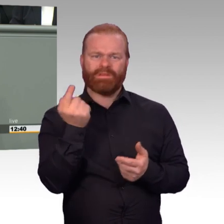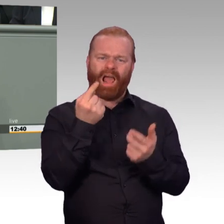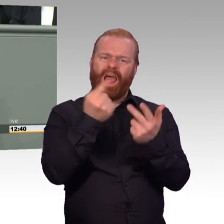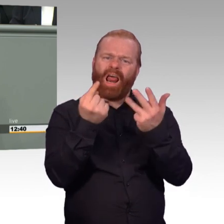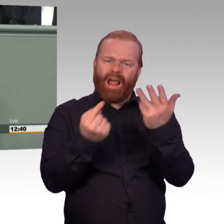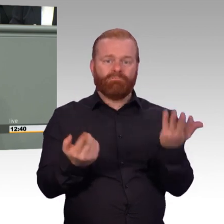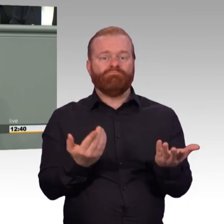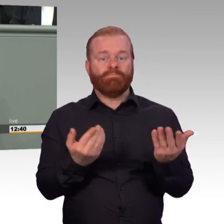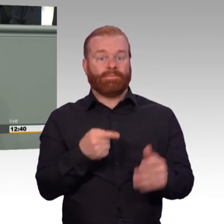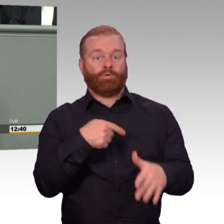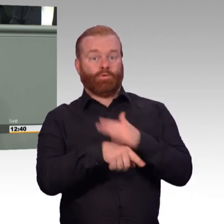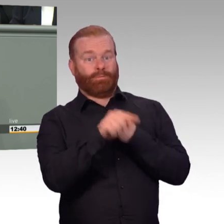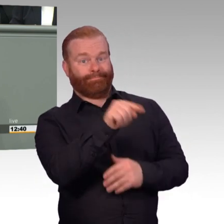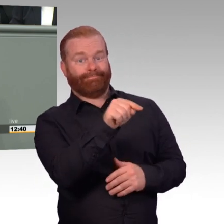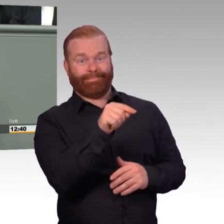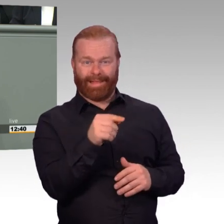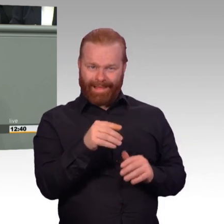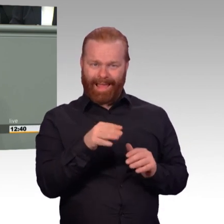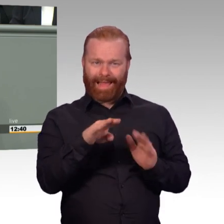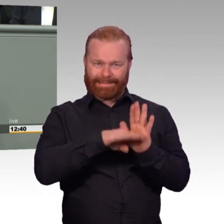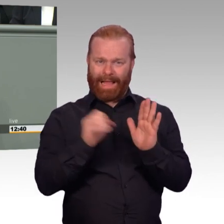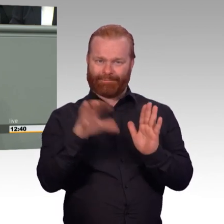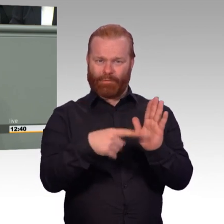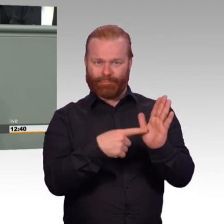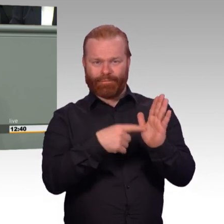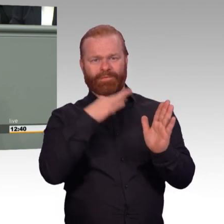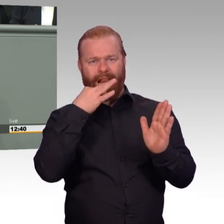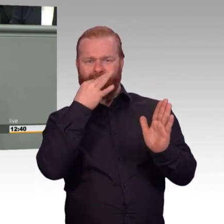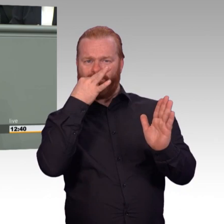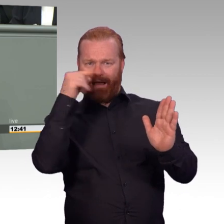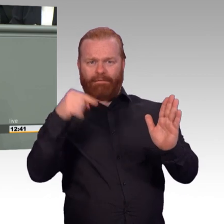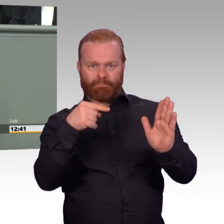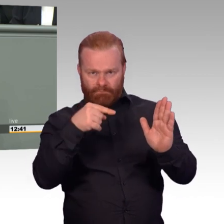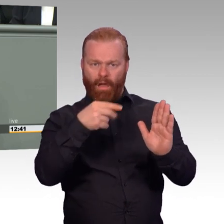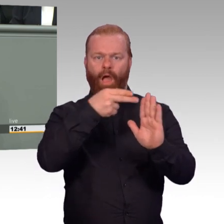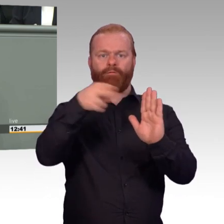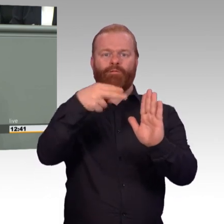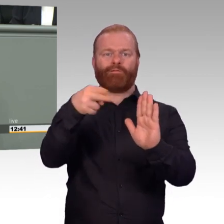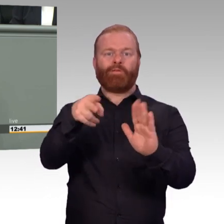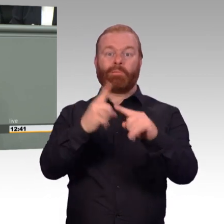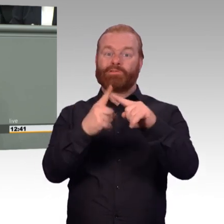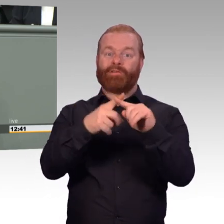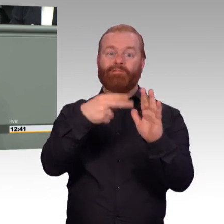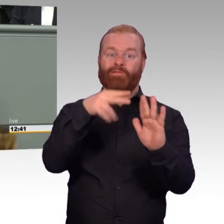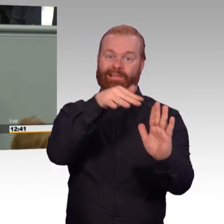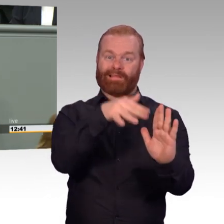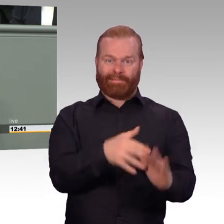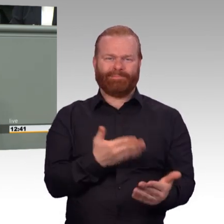und das ist an vielen Stellen gelungen, zum Beispiel mit der Änderung des Soldatenversorgungsgesetzes, das für Soldaten und Soldatinnen auf Zeit